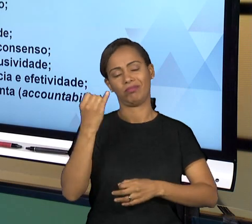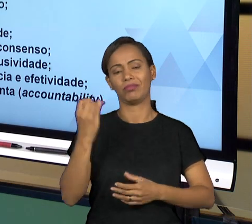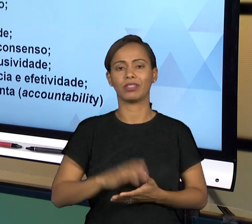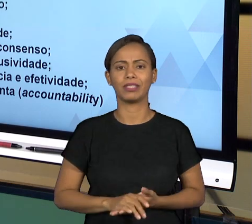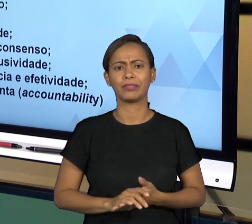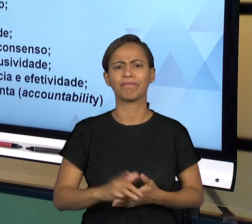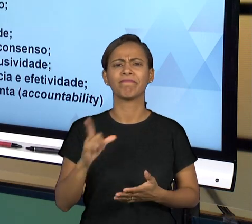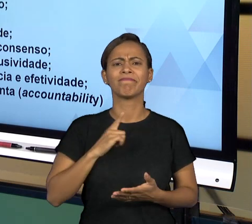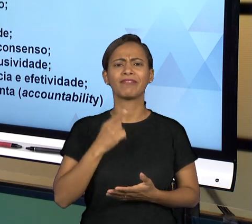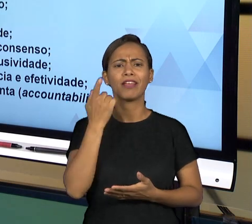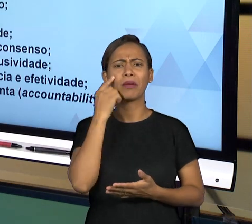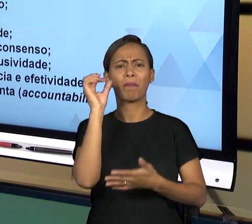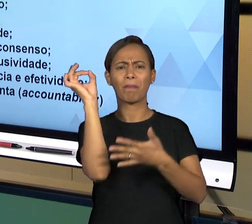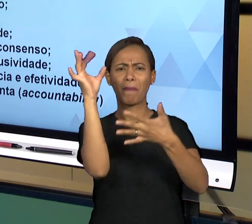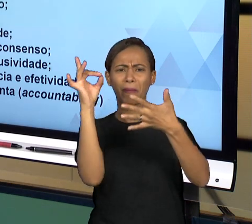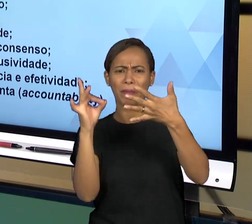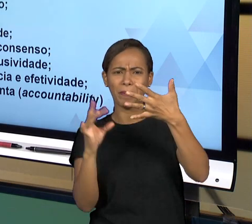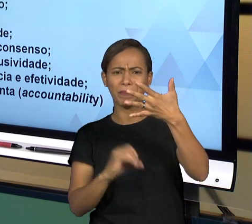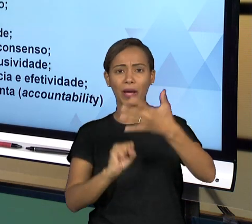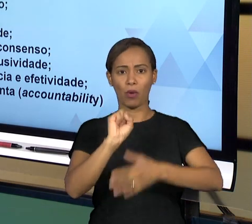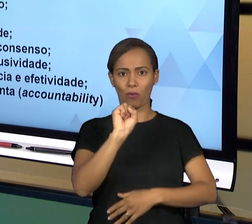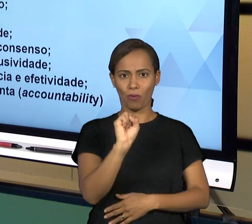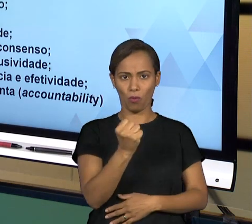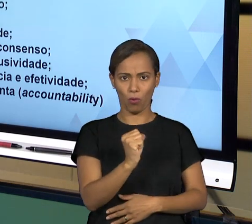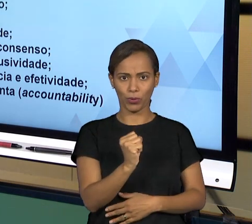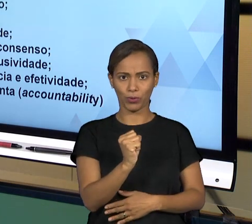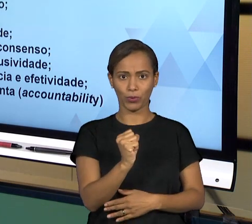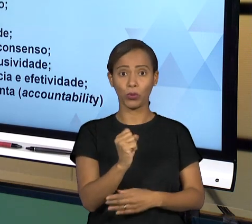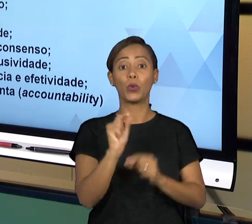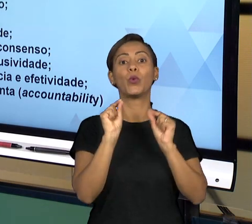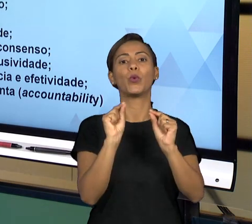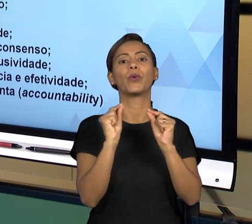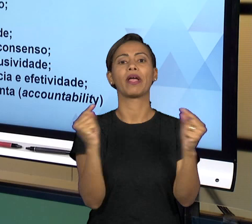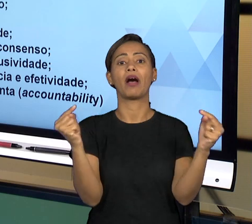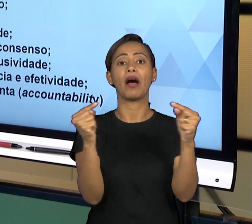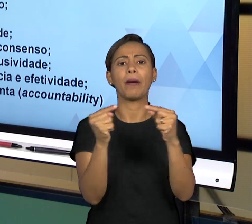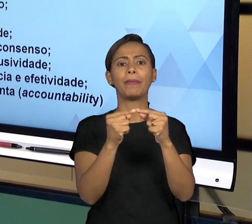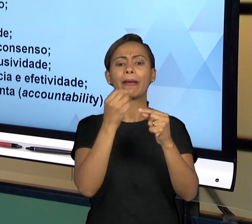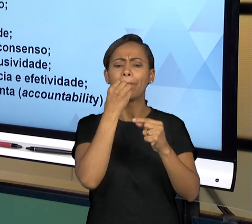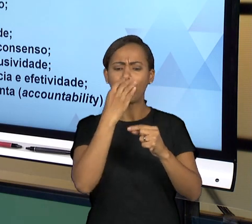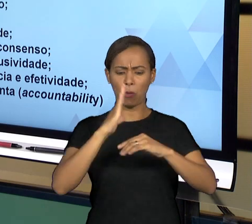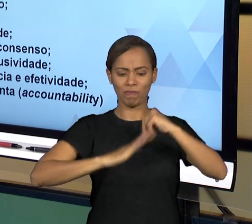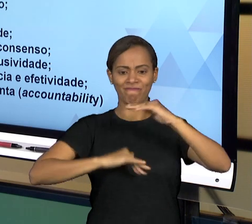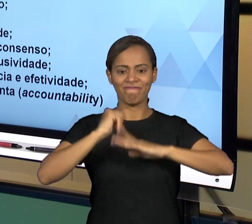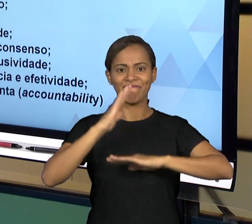DA "BOA GOVERNANÇA", ENTÃO DESENVOLVENDO O ASSUNTO DA GOVERNANÇA, NO ESTADO BRASILEIRO A